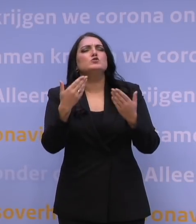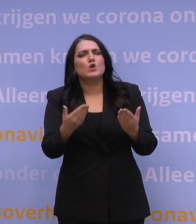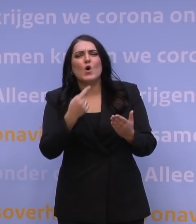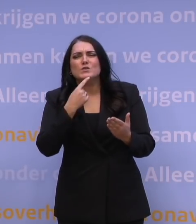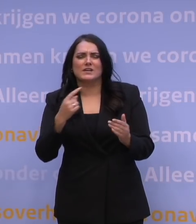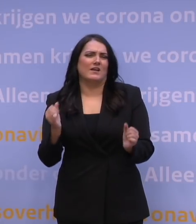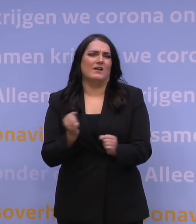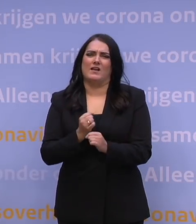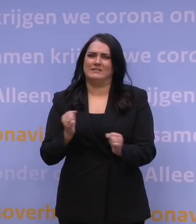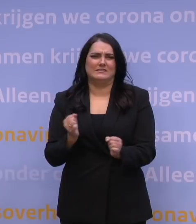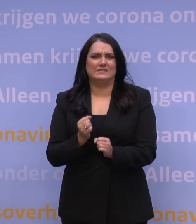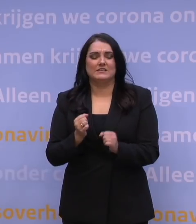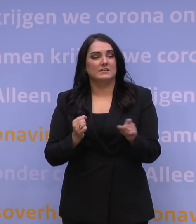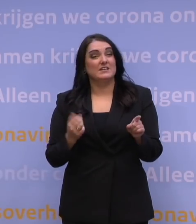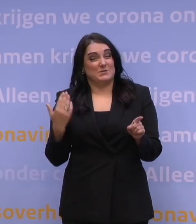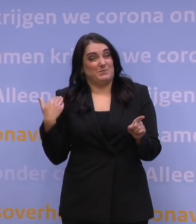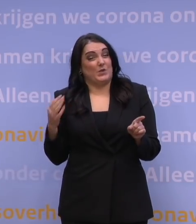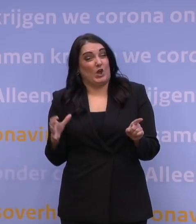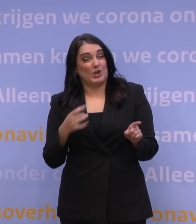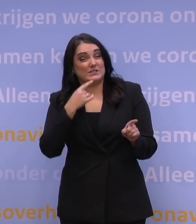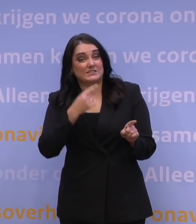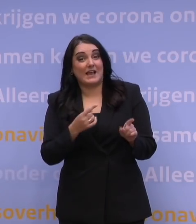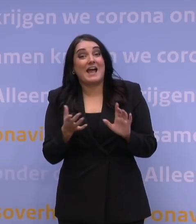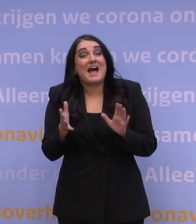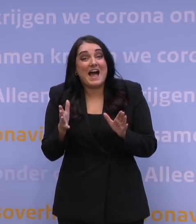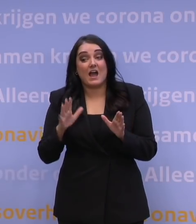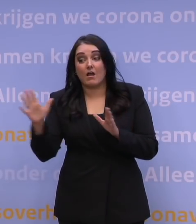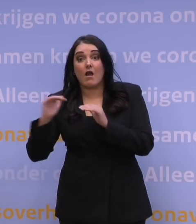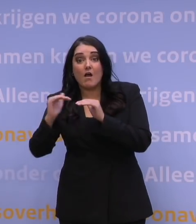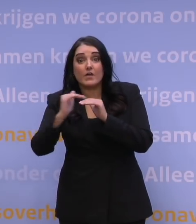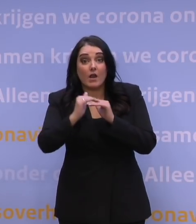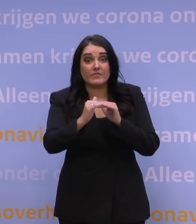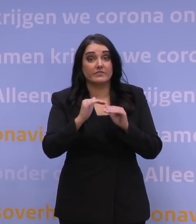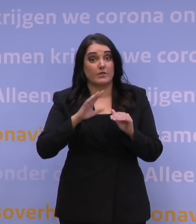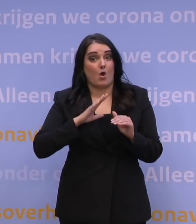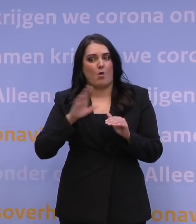Want zoals Mark Rutte net zegt, je ziet eigenlijk in alle landen, ook landen die verder zijn met die boosterprik,